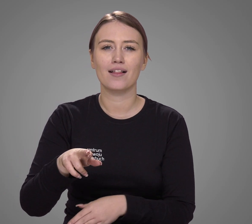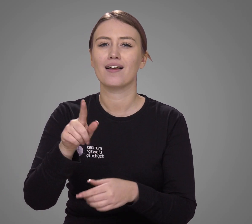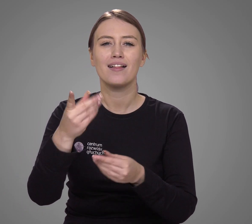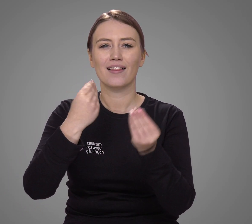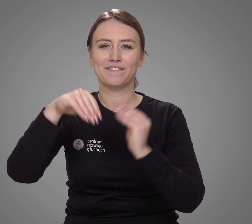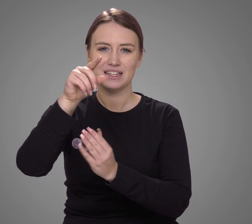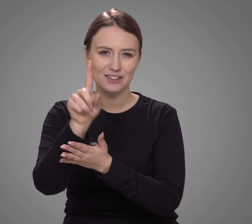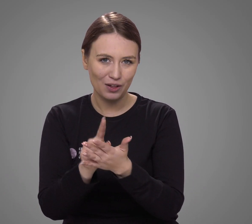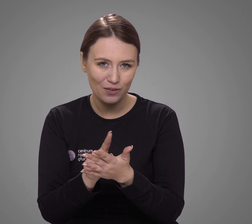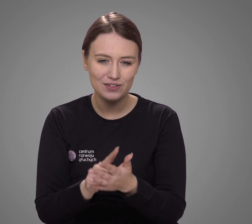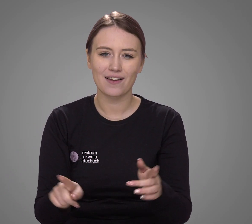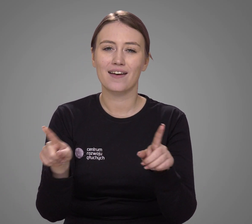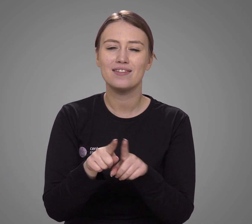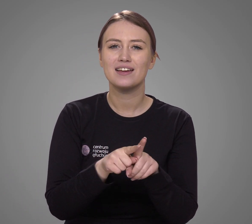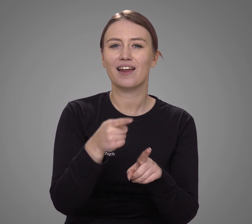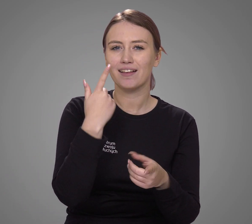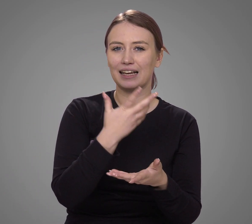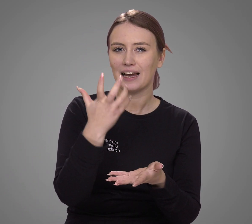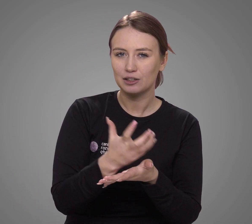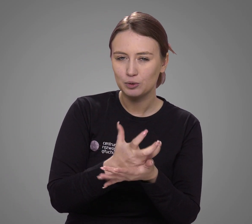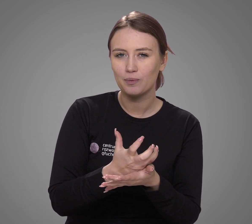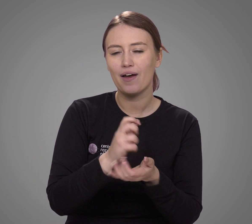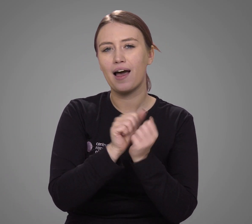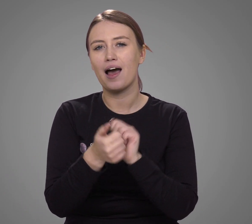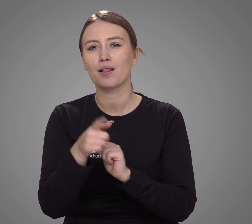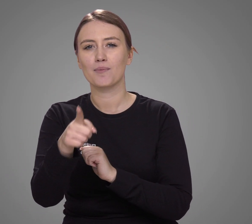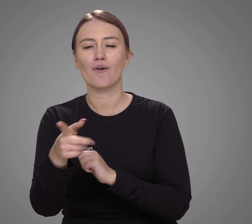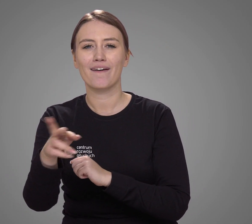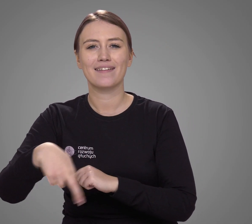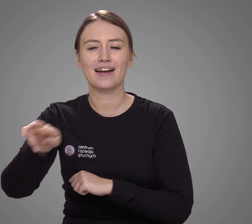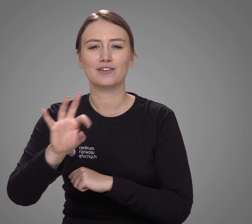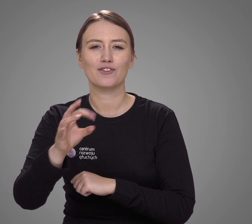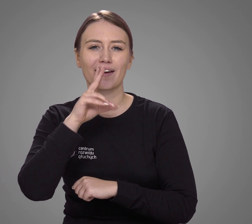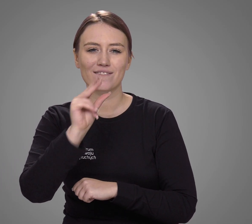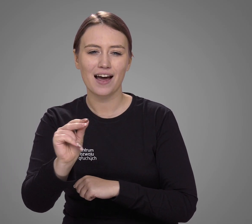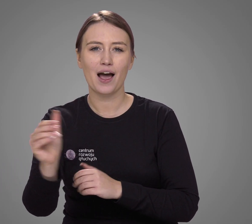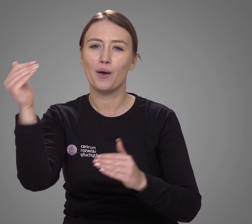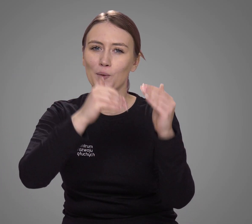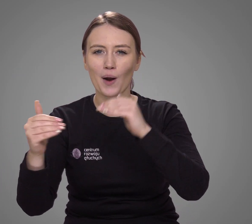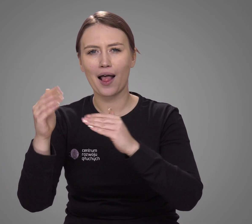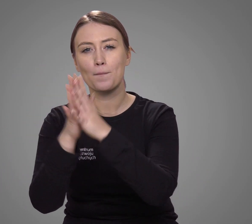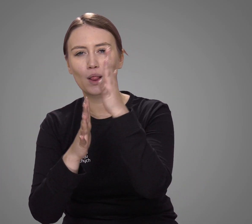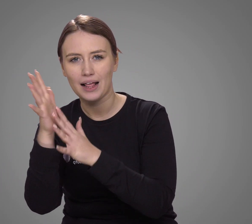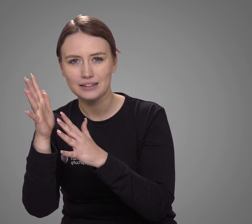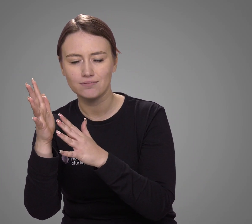najliczniejsza śląska, a także język kaszubski, czy gwara podlaska, góralska.